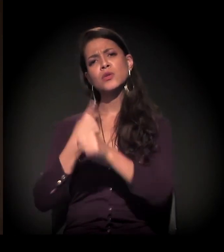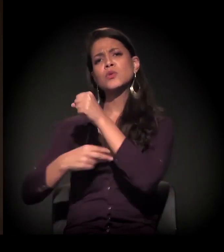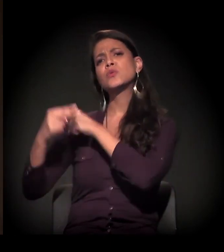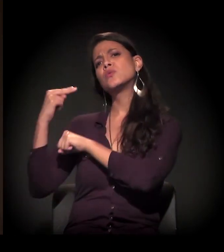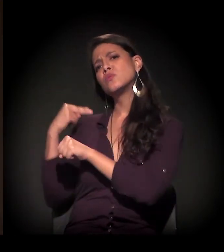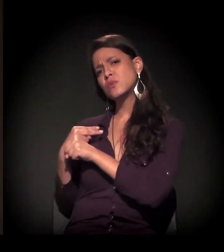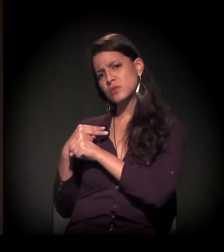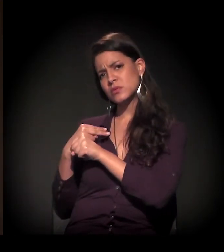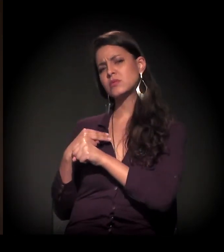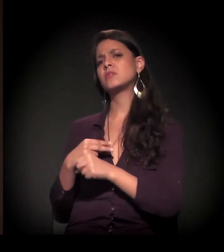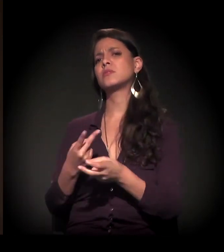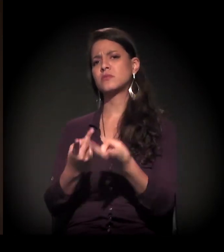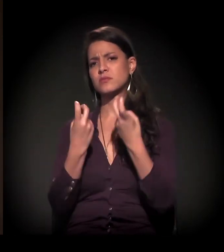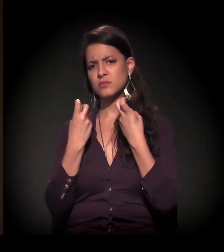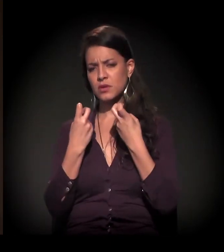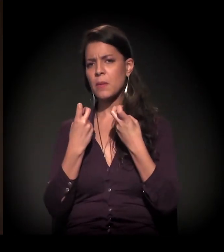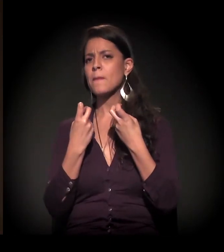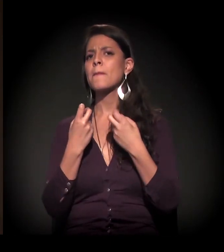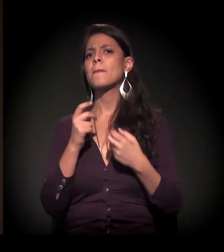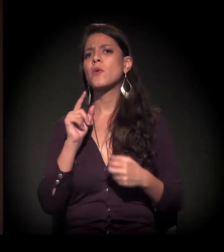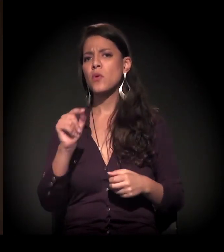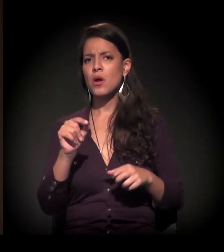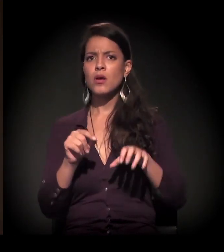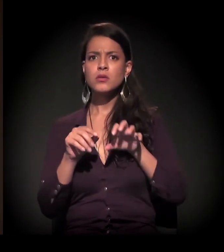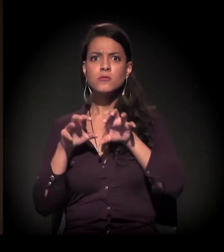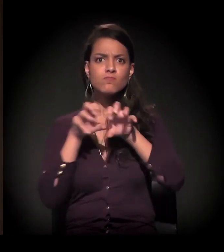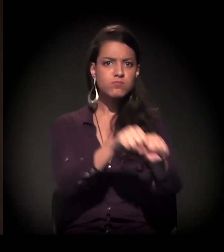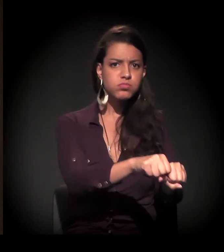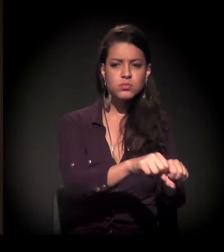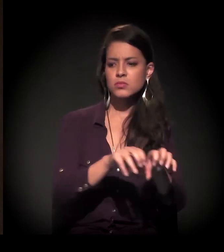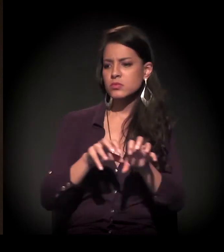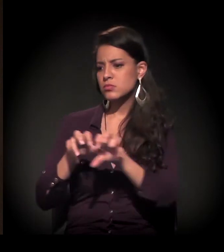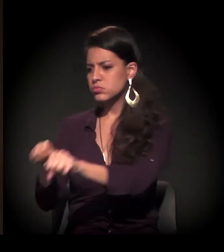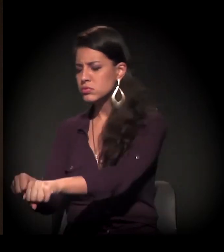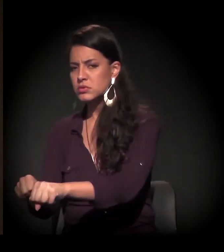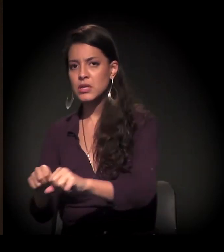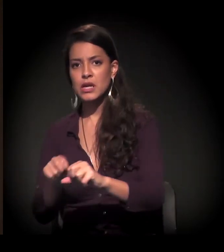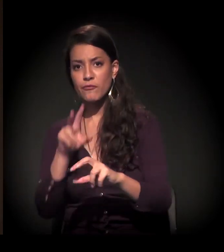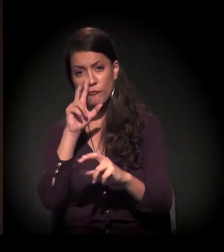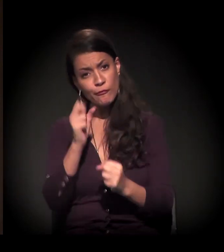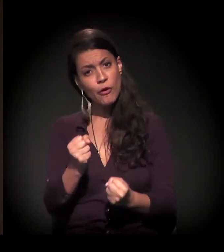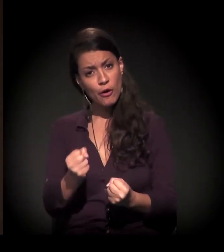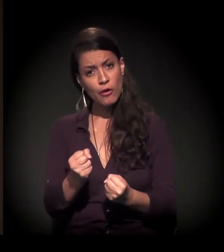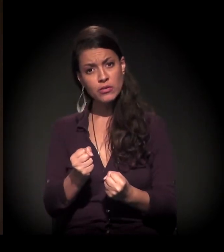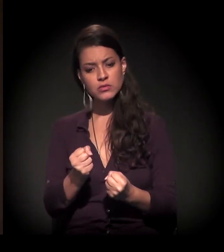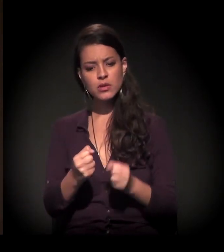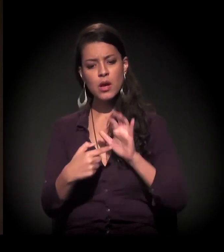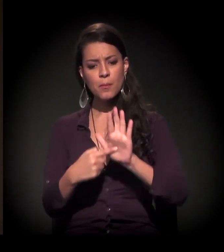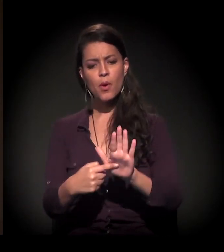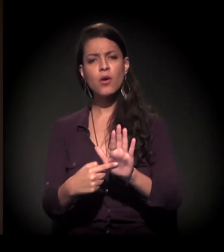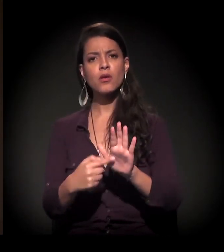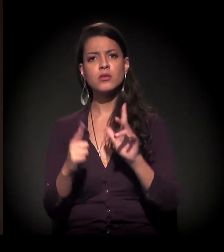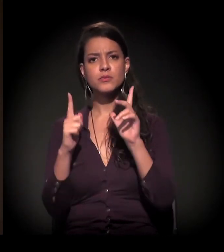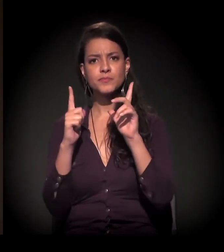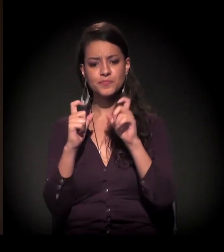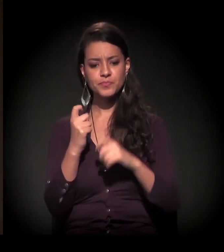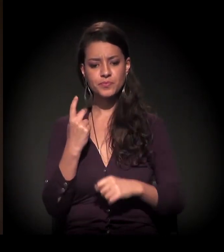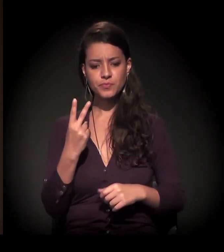a gente tem percebido que os processos de ocupação têm sido intensos, mas o que a gente está vendo é um pouco isto... Podia mostrar duas fotos?